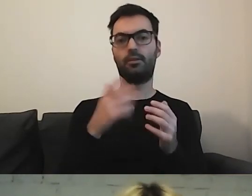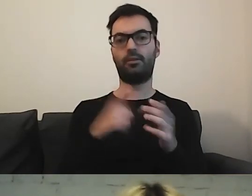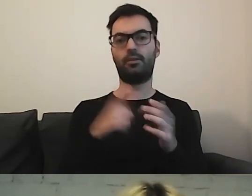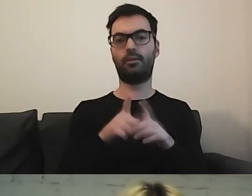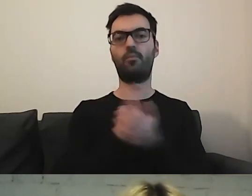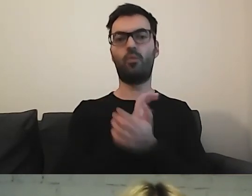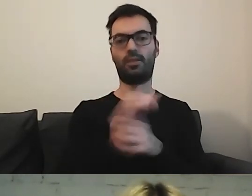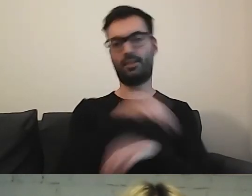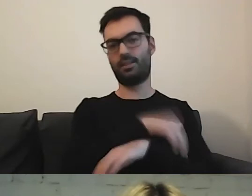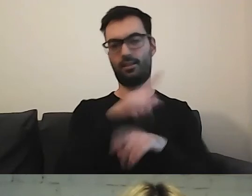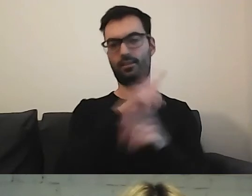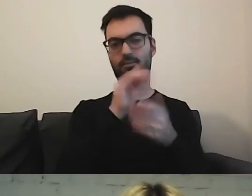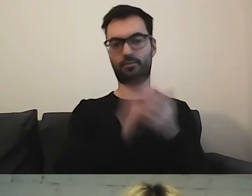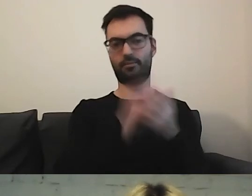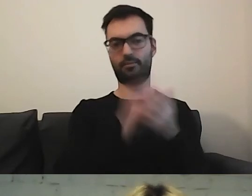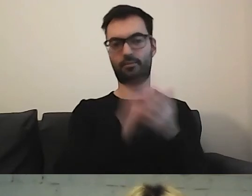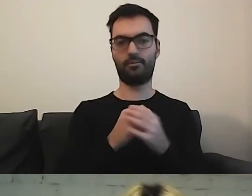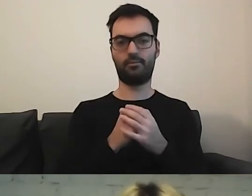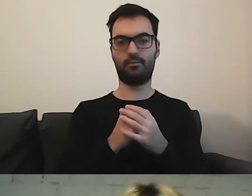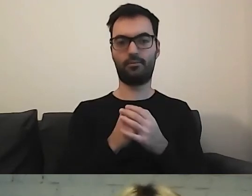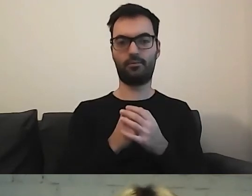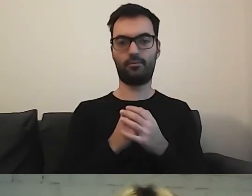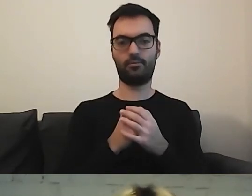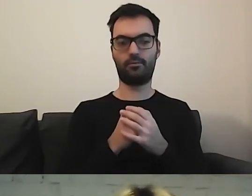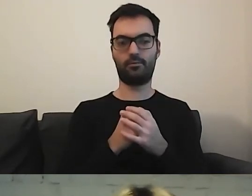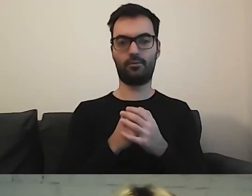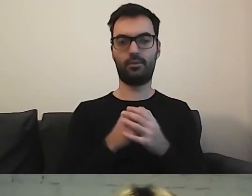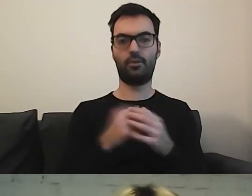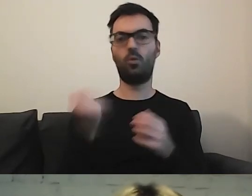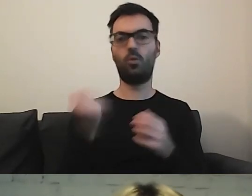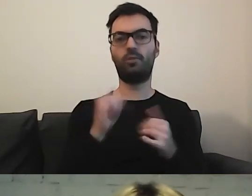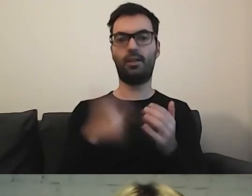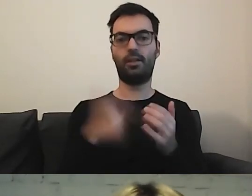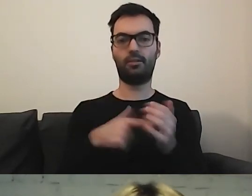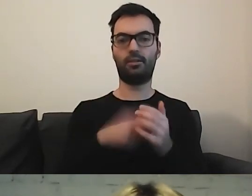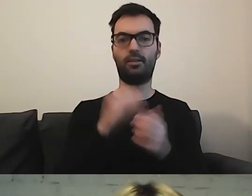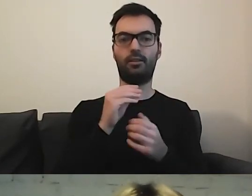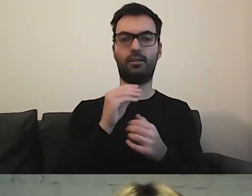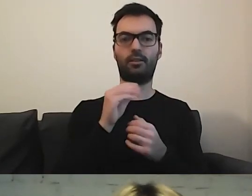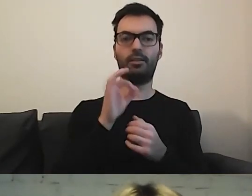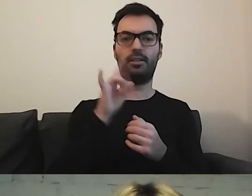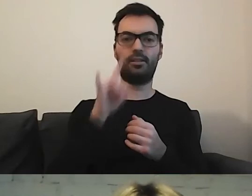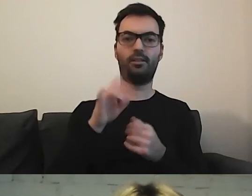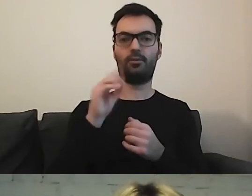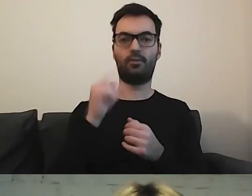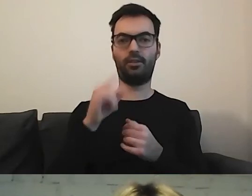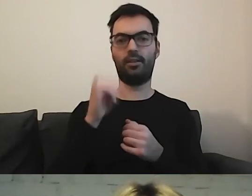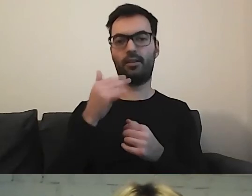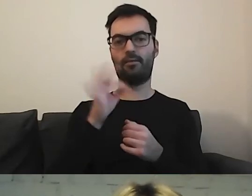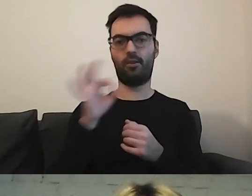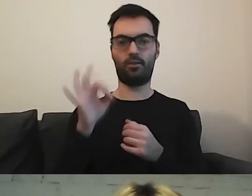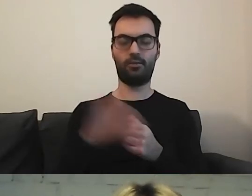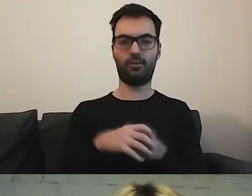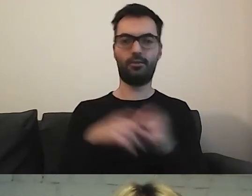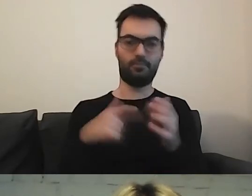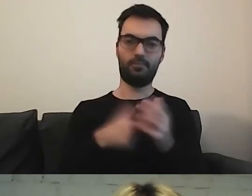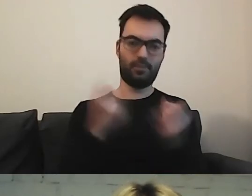jest to używane jako „easy to read information”, i tyle.